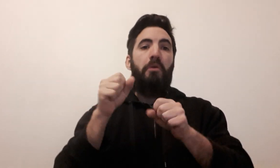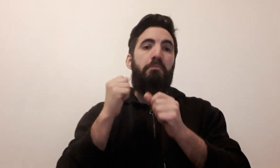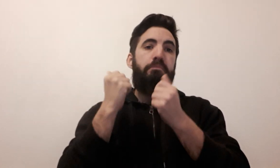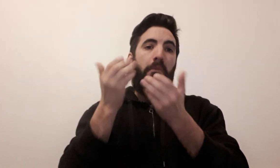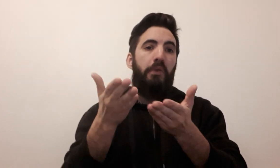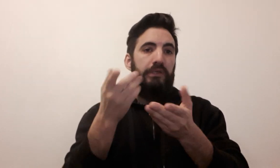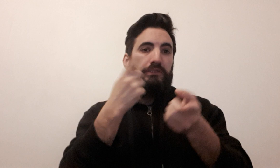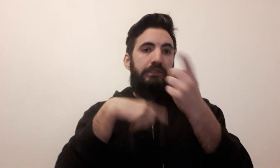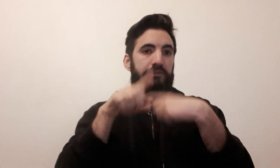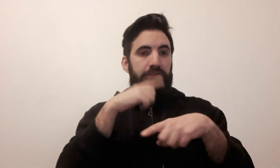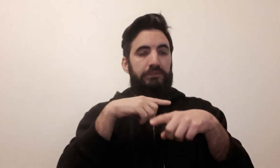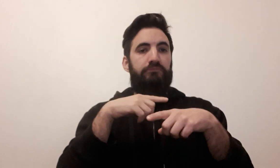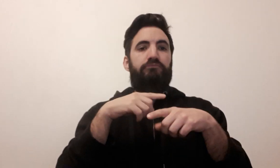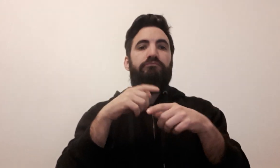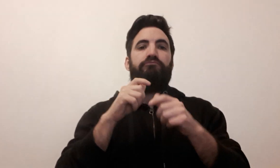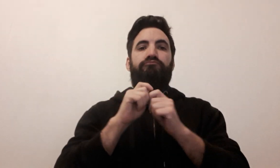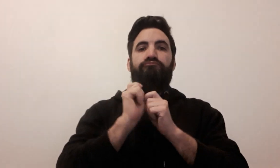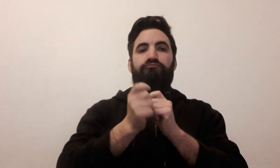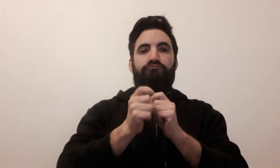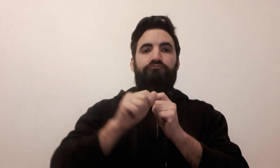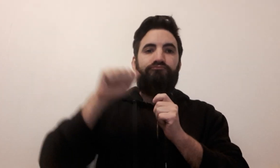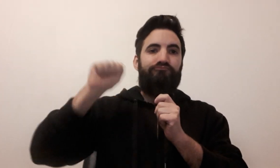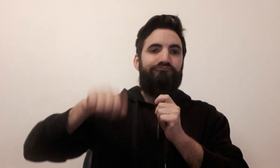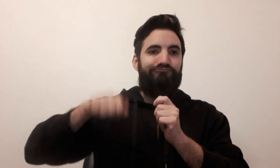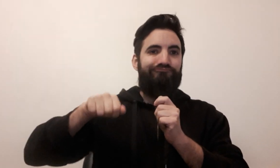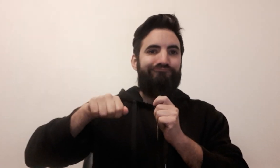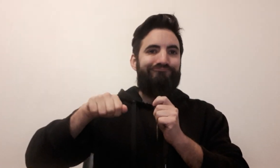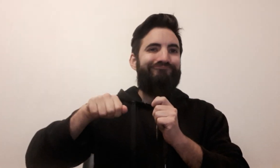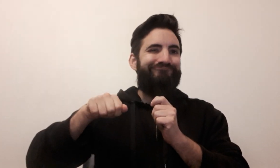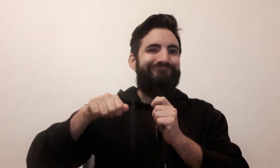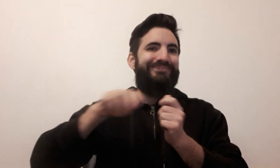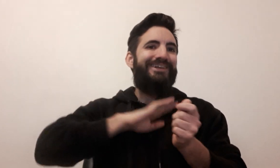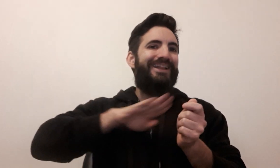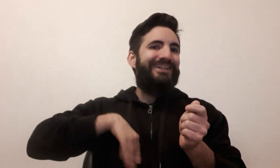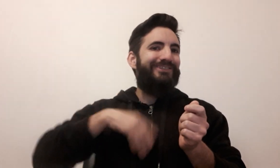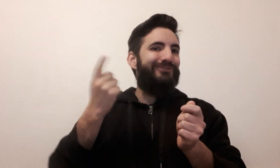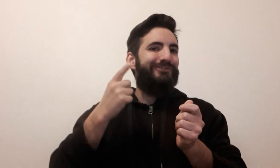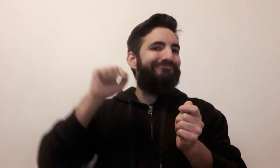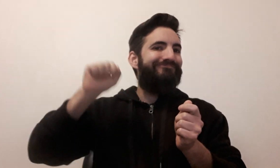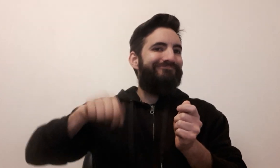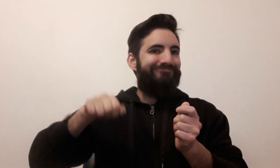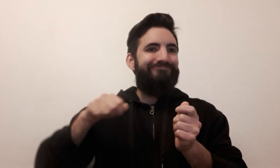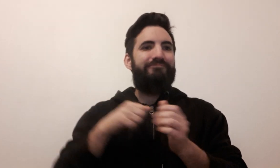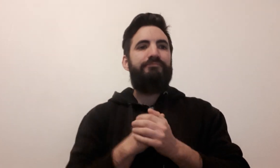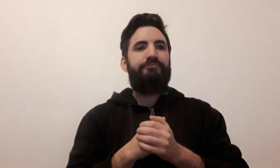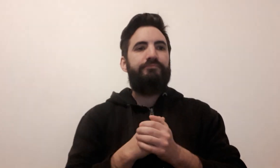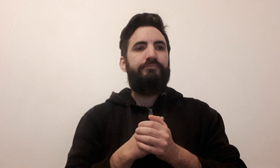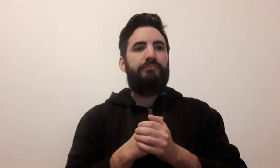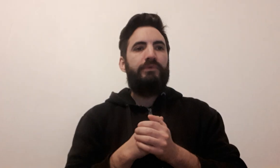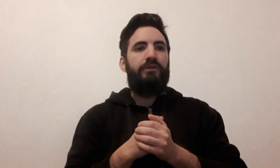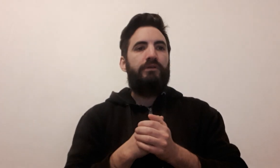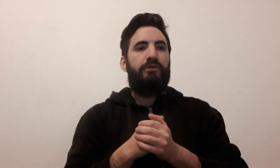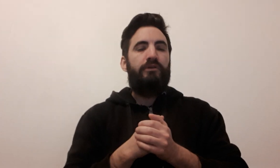Je peux vous proposer un signe UNO car on tape pour la dernière carte